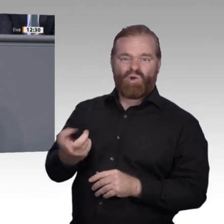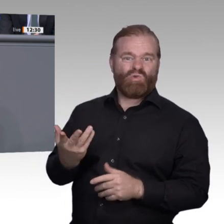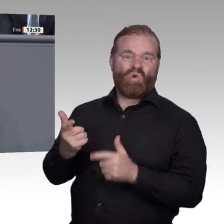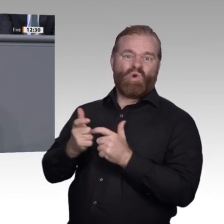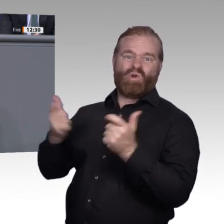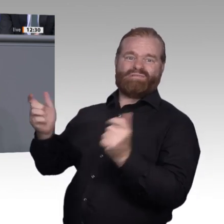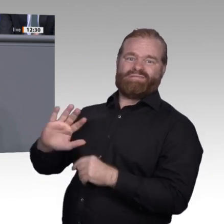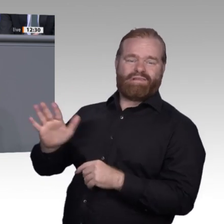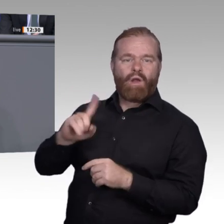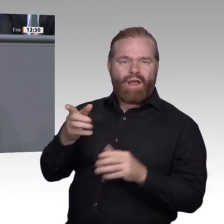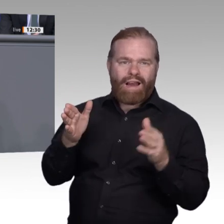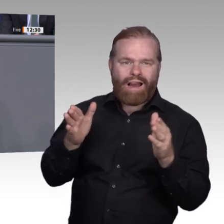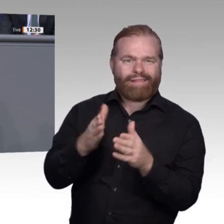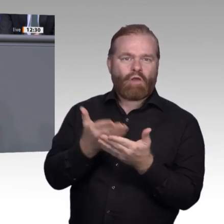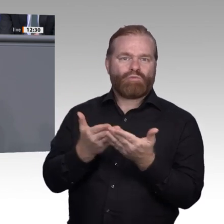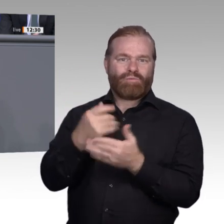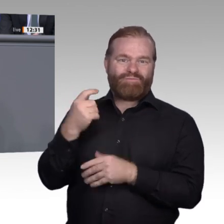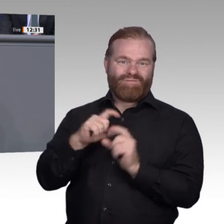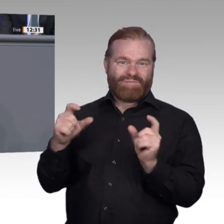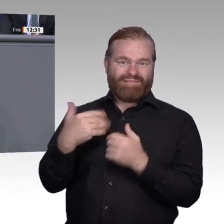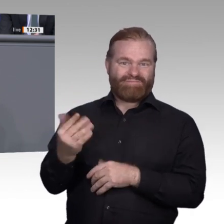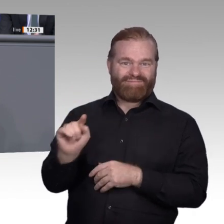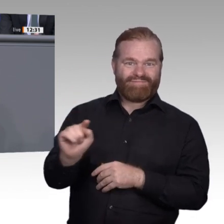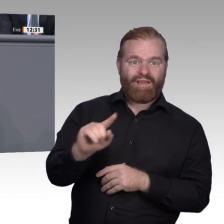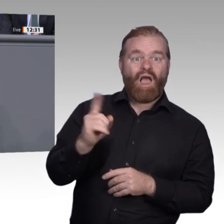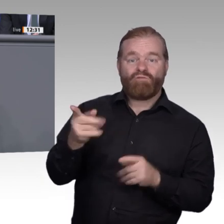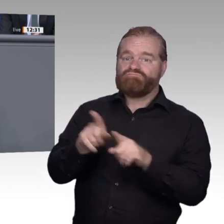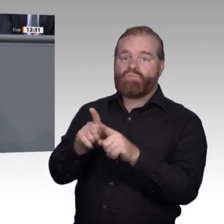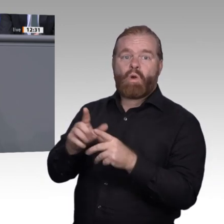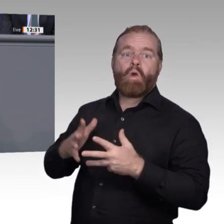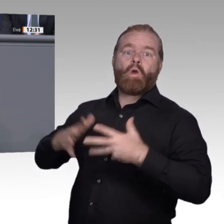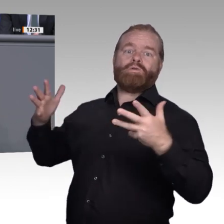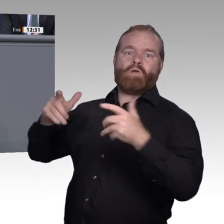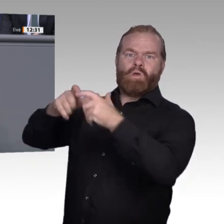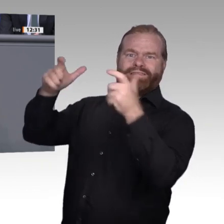sichern wir die Attraktivität und die Wettbewerbsfähigkeit in Deutschland. Insgesamt verändern sich